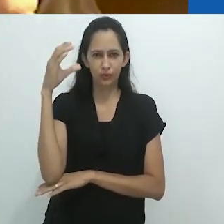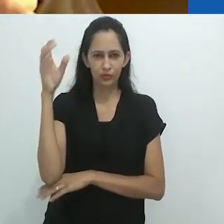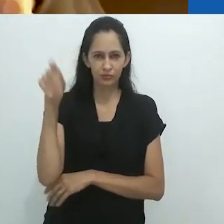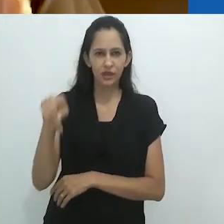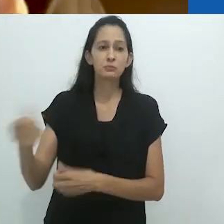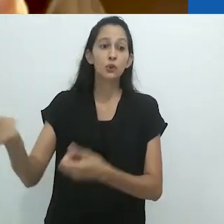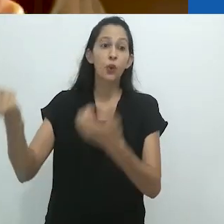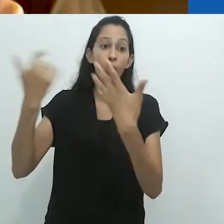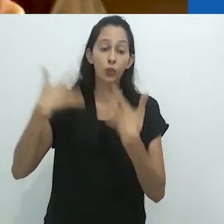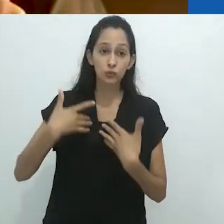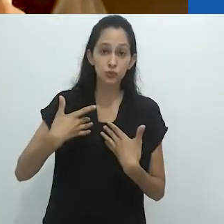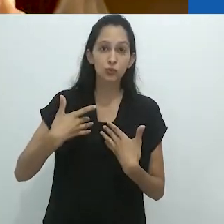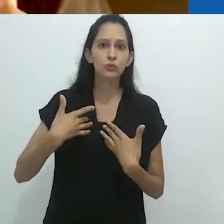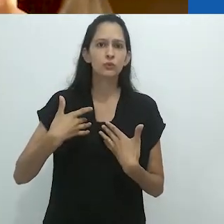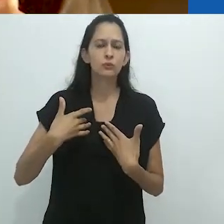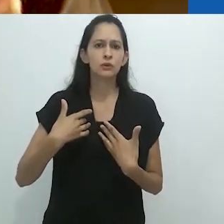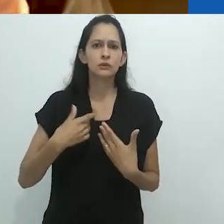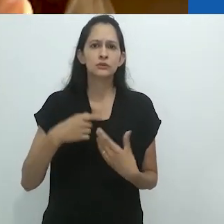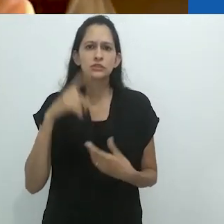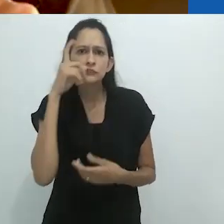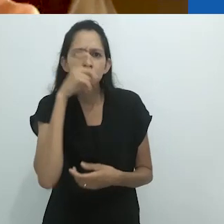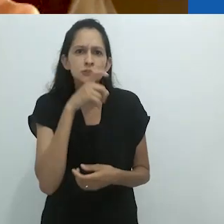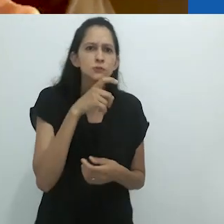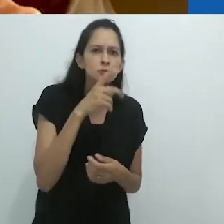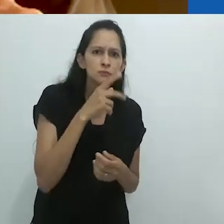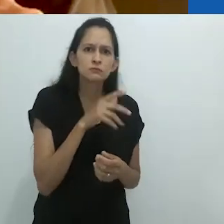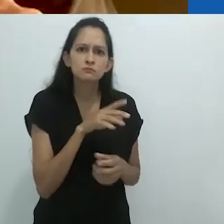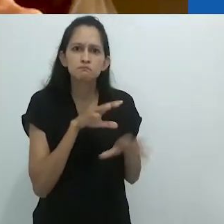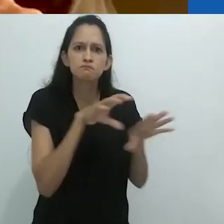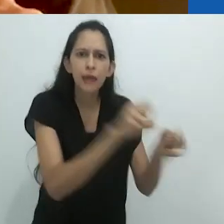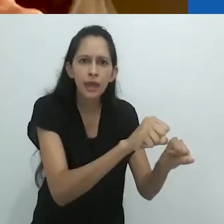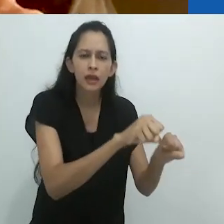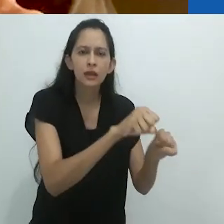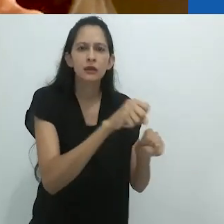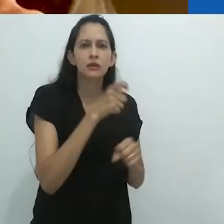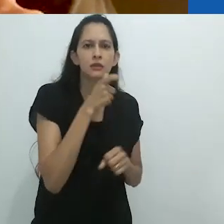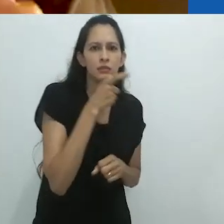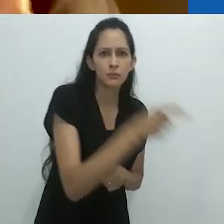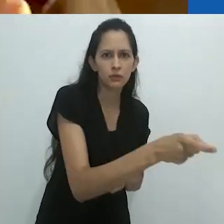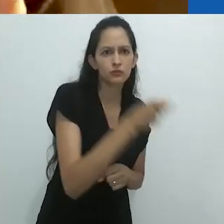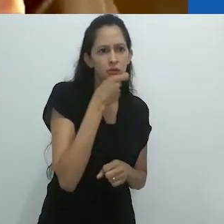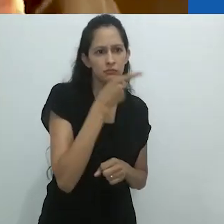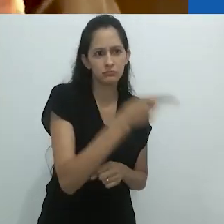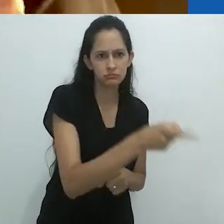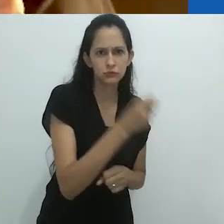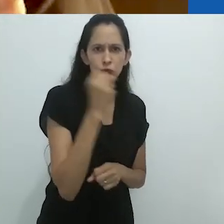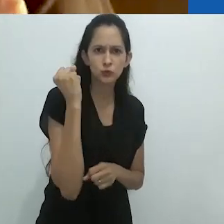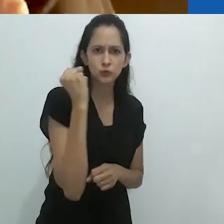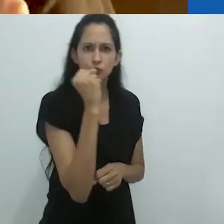me contou o quão assustador era caçar um tamanduá. Eu não fazia ideia